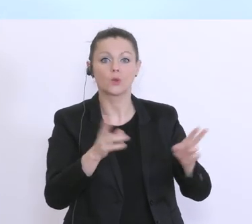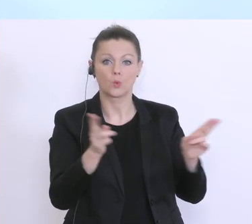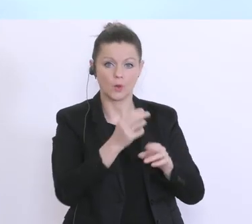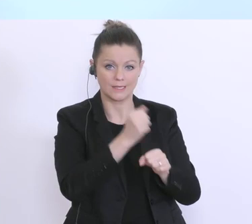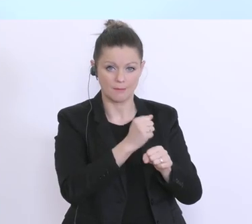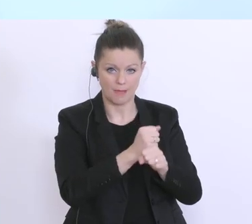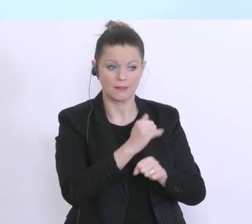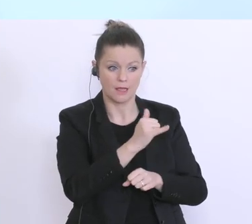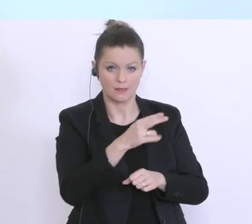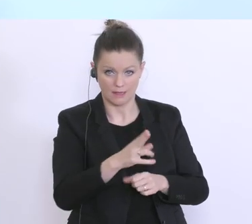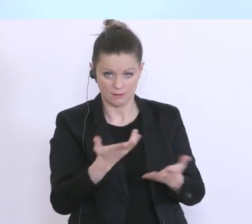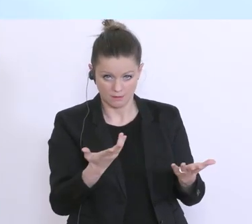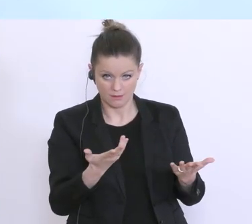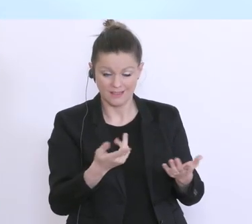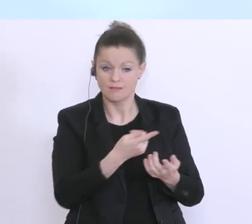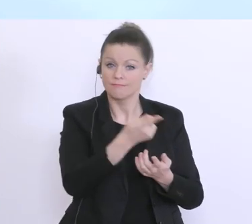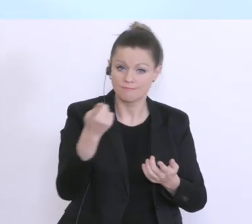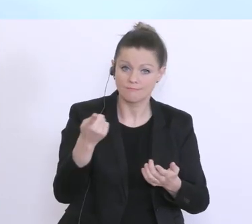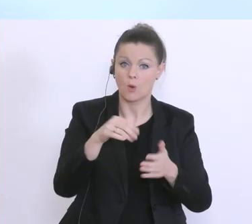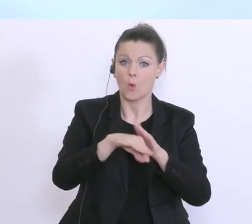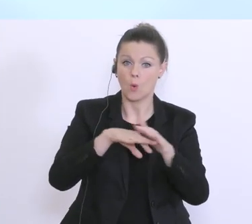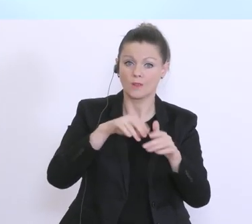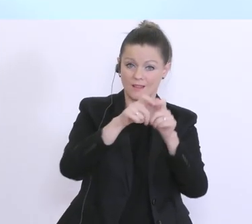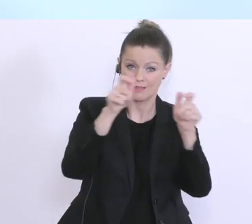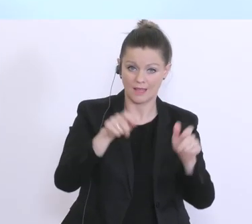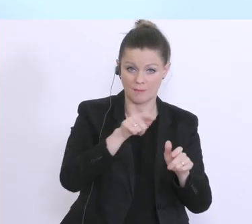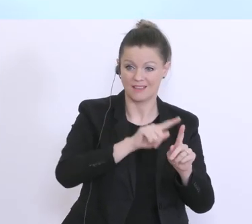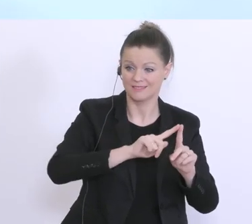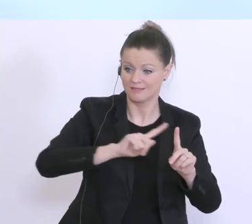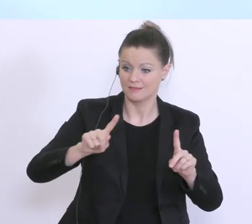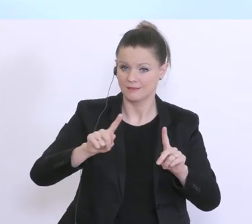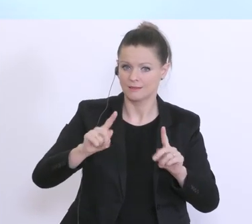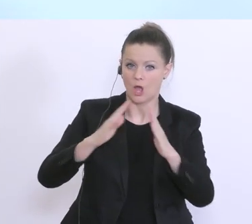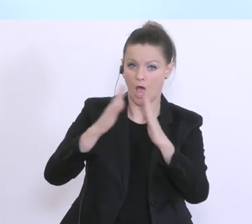Unternehmen, Sie als Unternehmer, kommen dann zu ihrer Hausbank, die eben auf Basis des vom